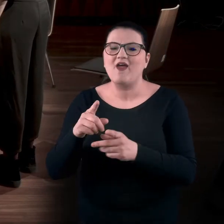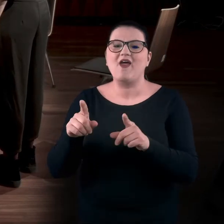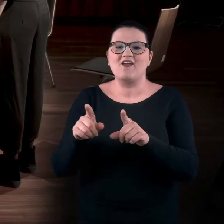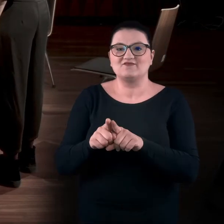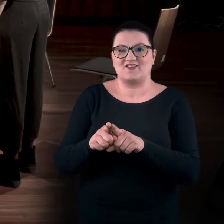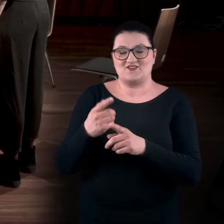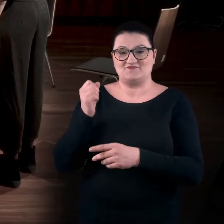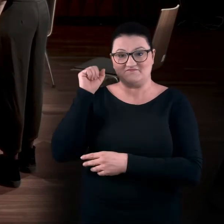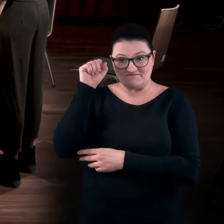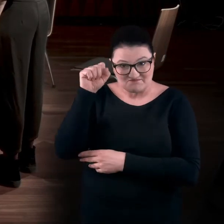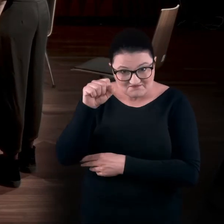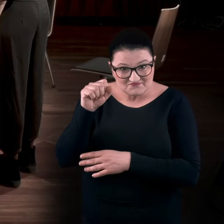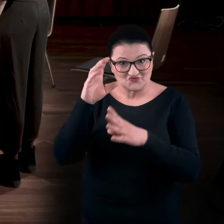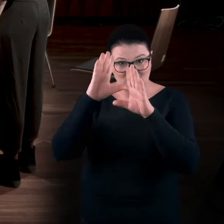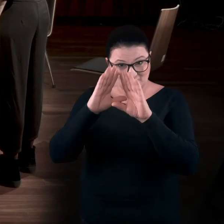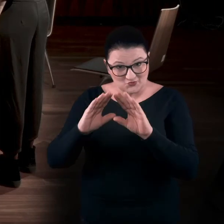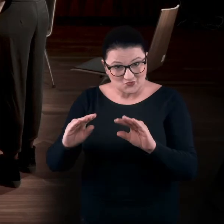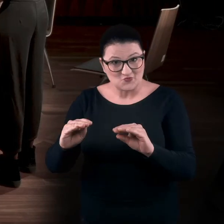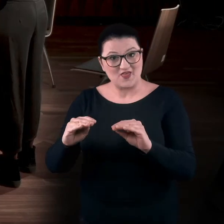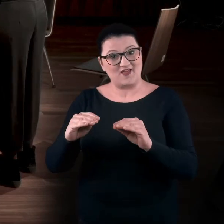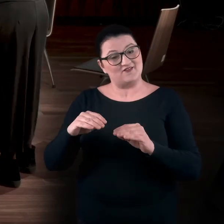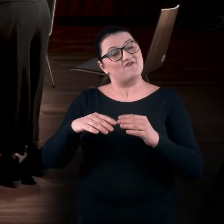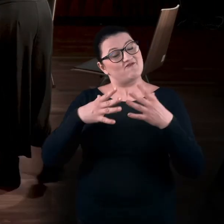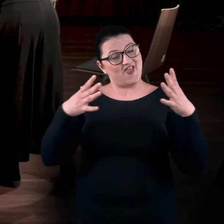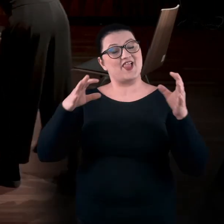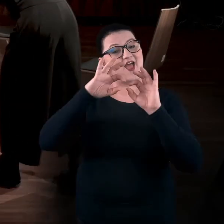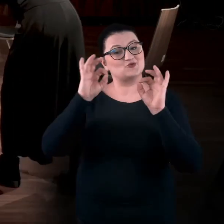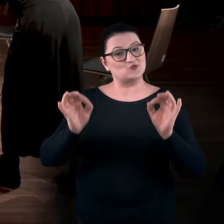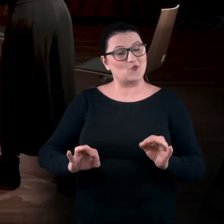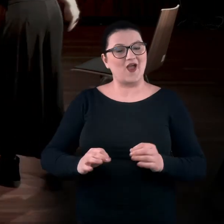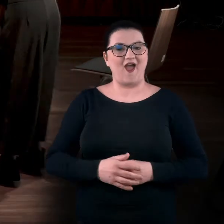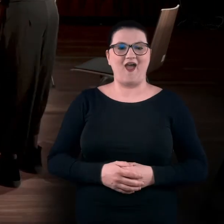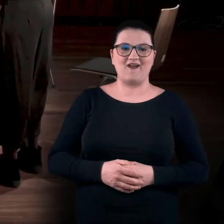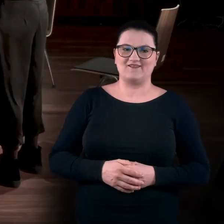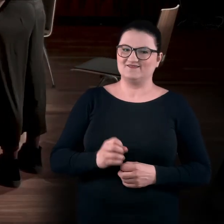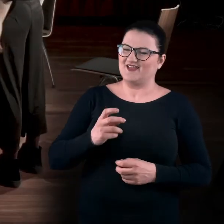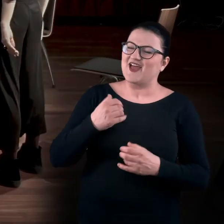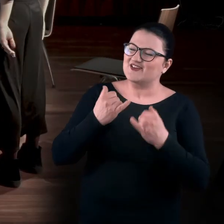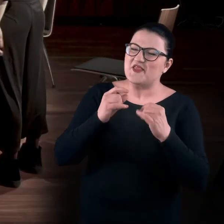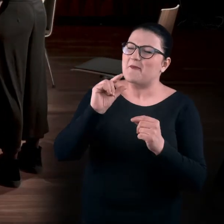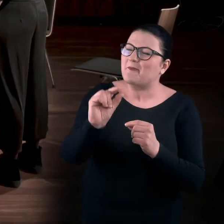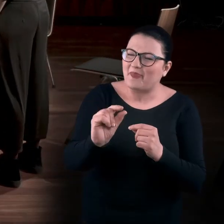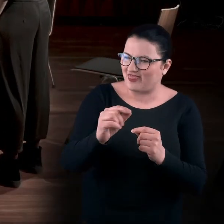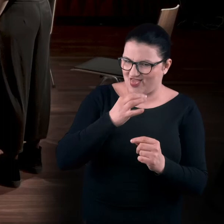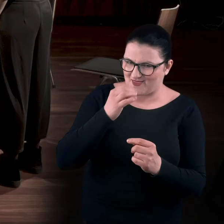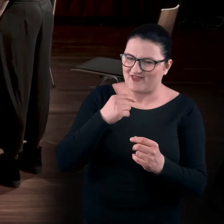ale też chyba, żeby okazać swój szacunek do wielkiej sztuki. Im mniejsze literki, tym lepiej, nie? Tak, trzeba coś dostrzec.